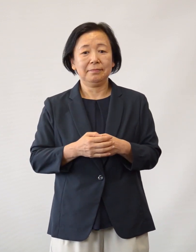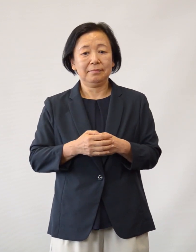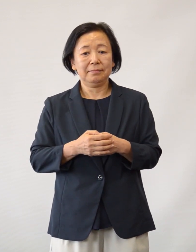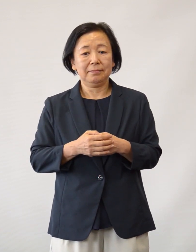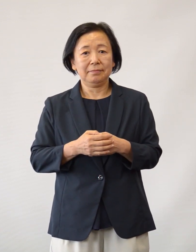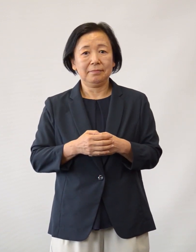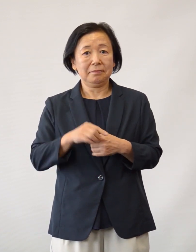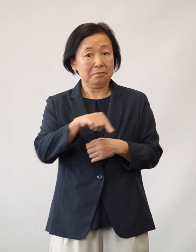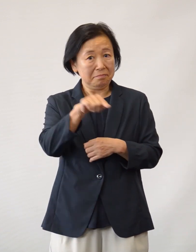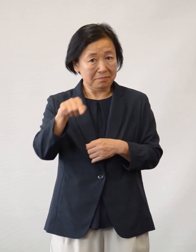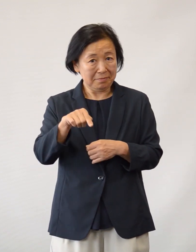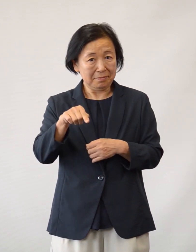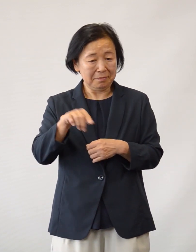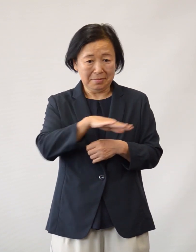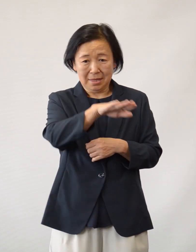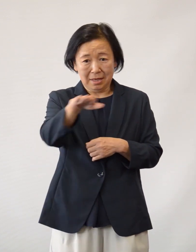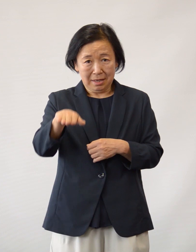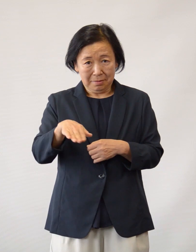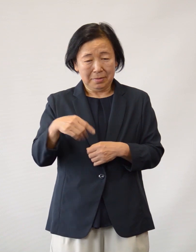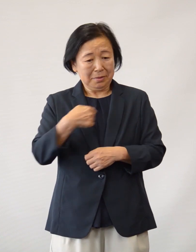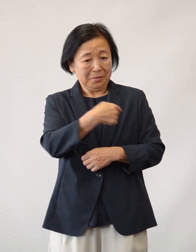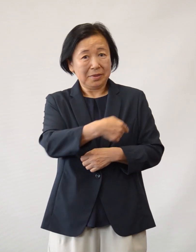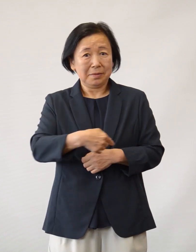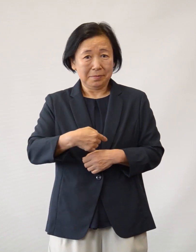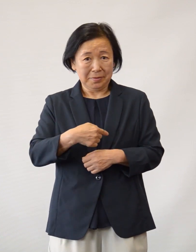これら、多くの当院へのご配慮に対し